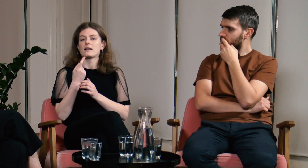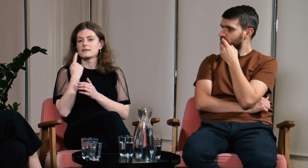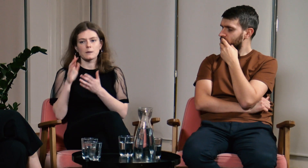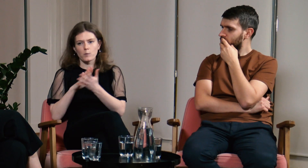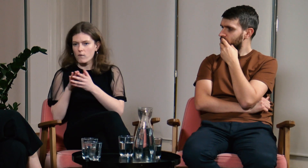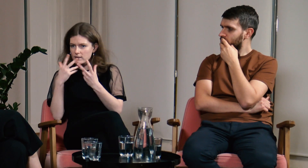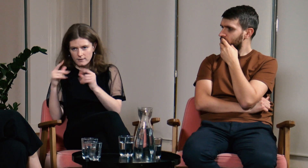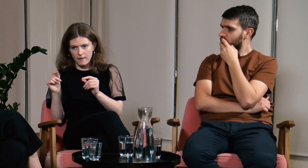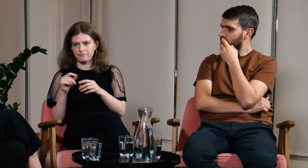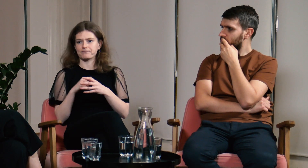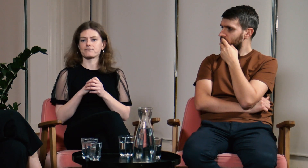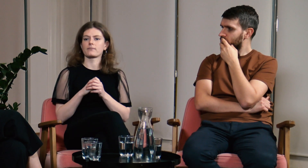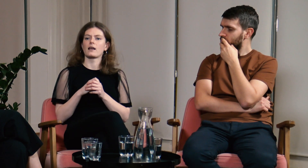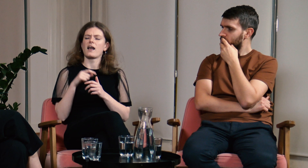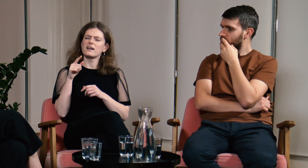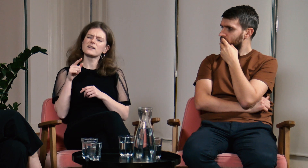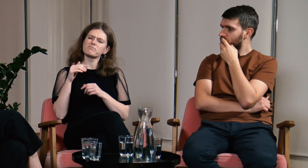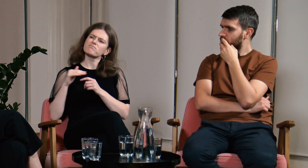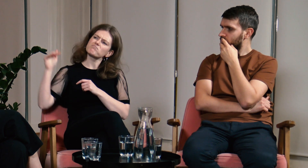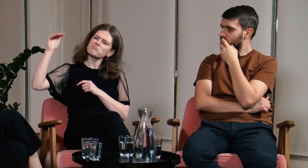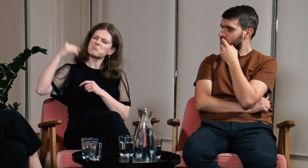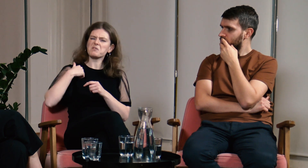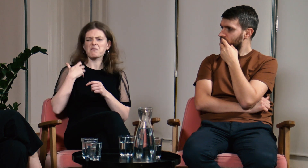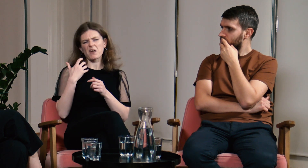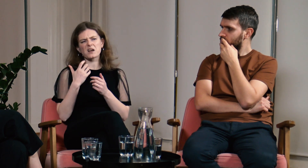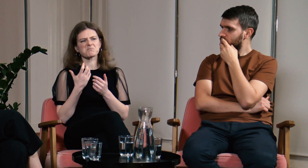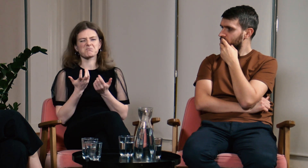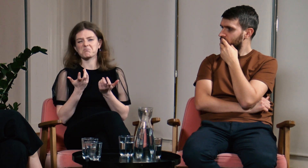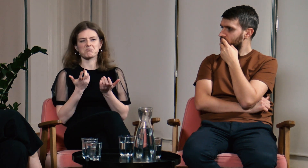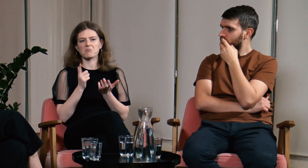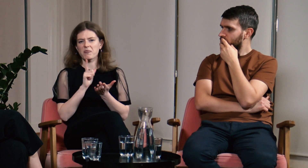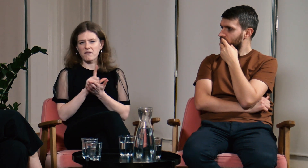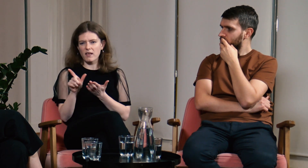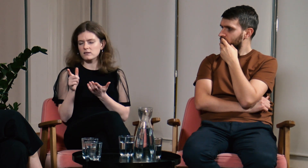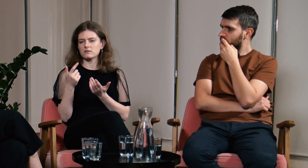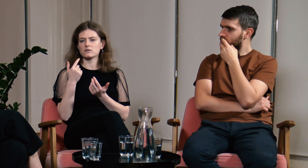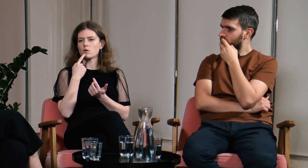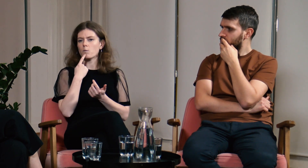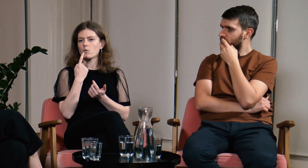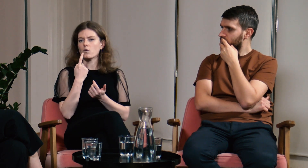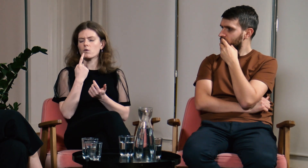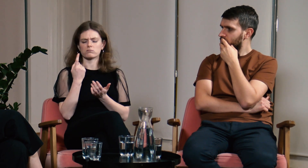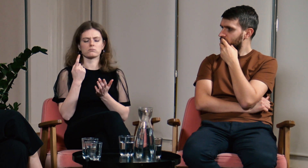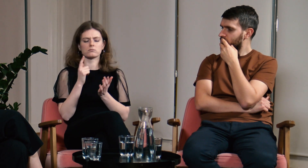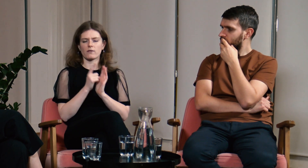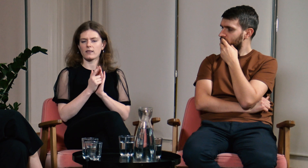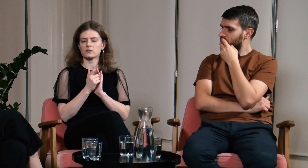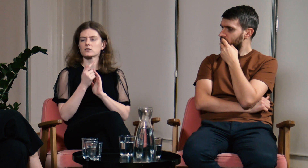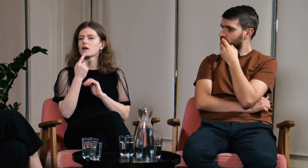a nie język migowy. Jak byłam już trochę starsza, miałam 12 lat, nie... 12.